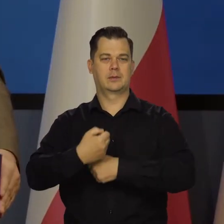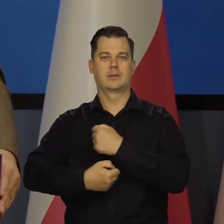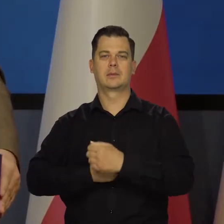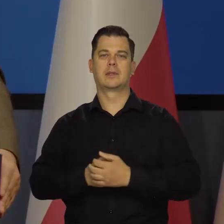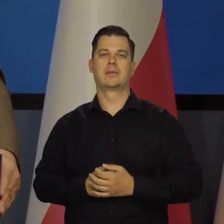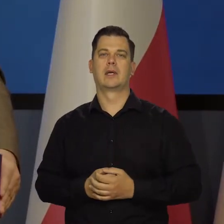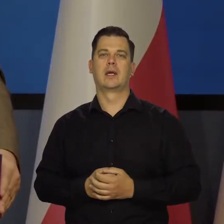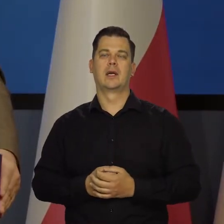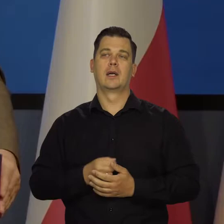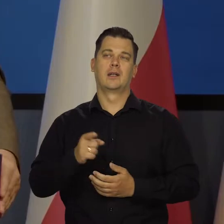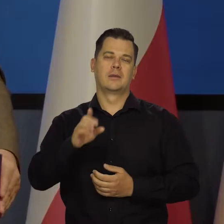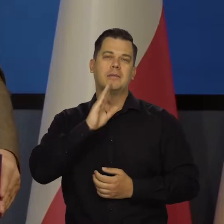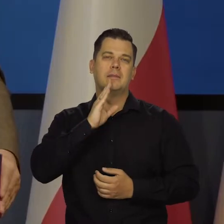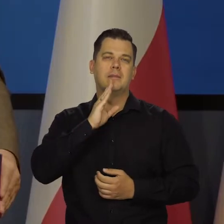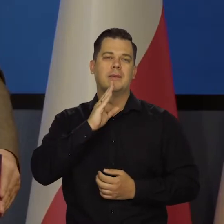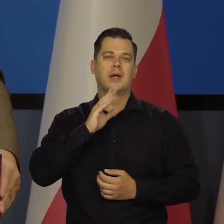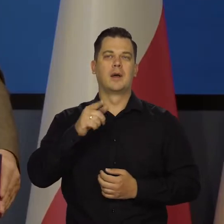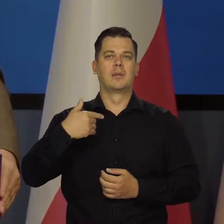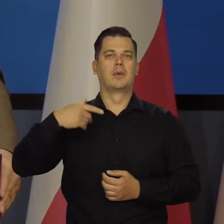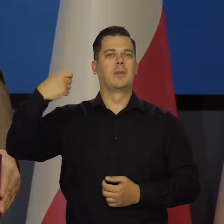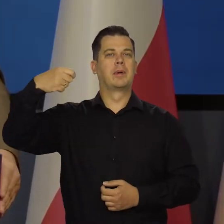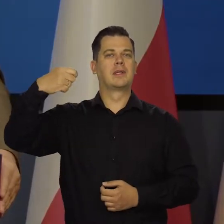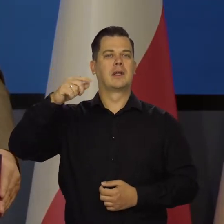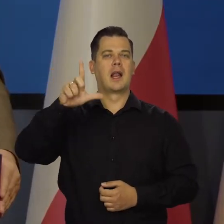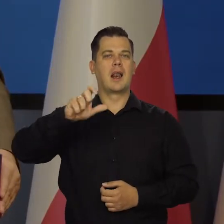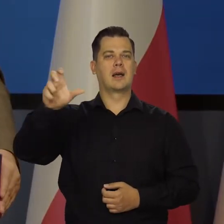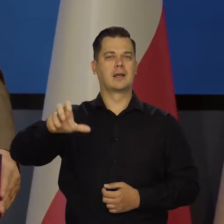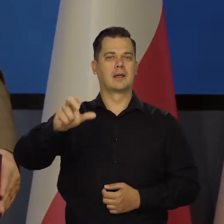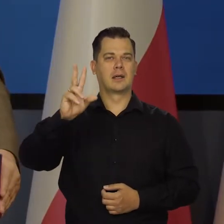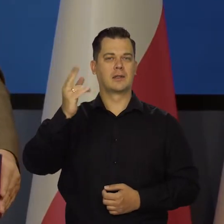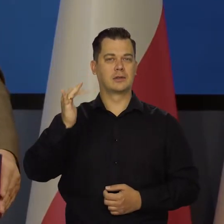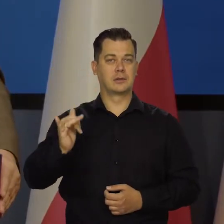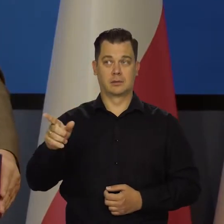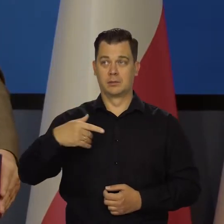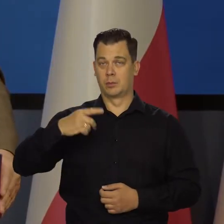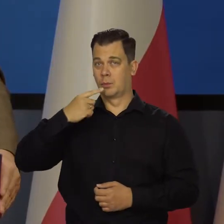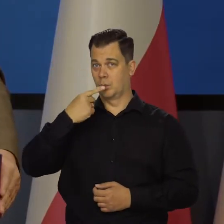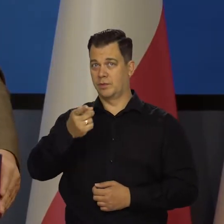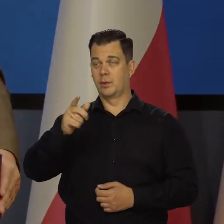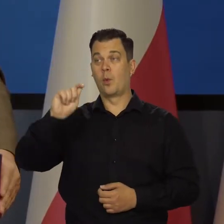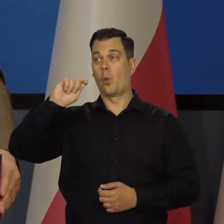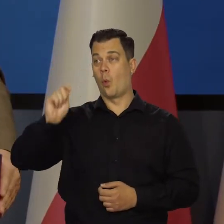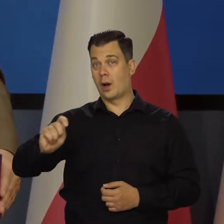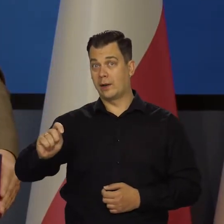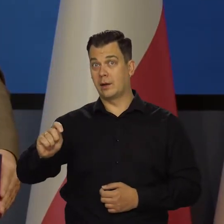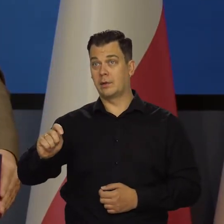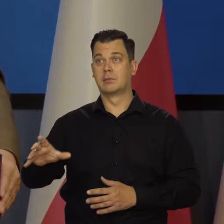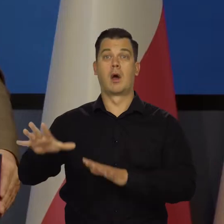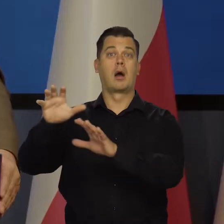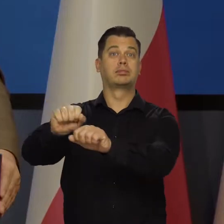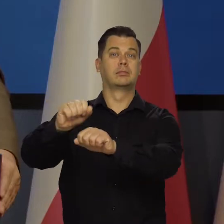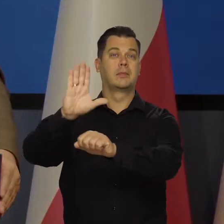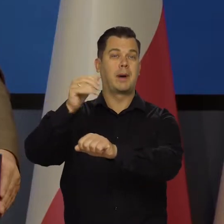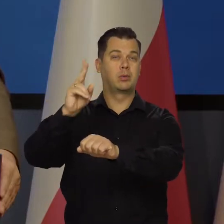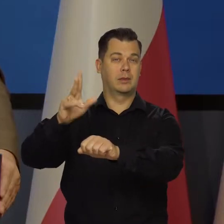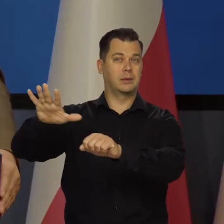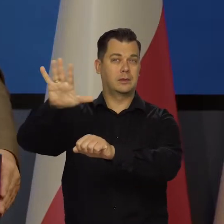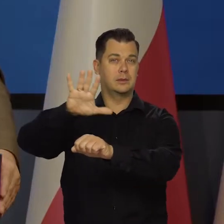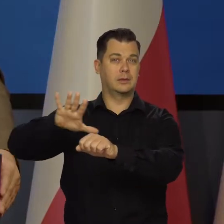Bo to może być tak jak kiedyś nasz prezydent Lech Kaczyński powiedział Ukraina, kraje bałtyckie, a potem może Polska.